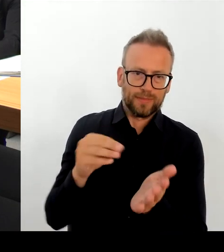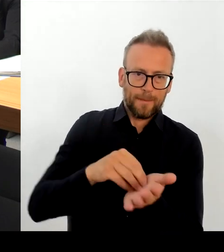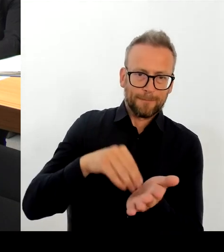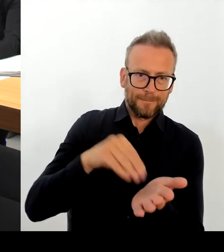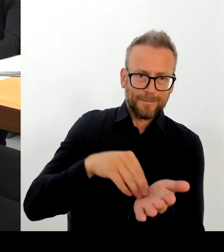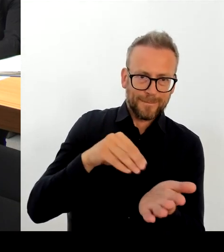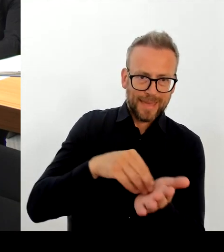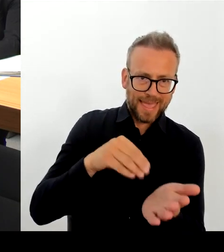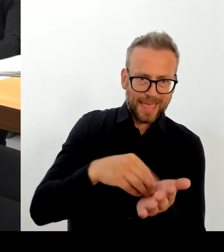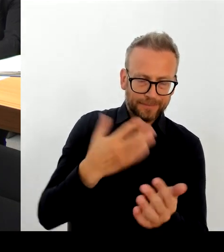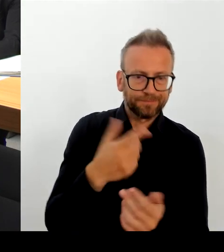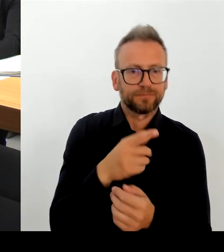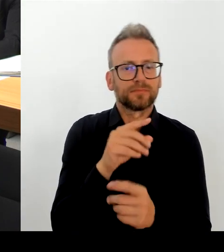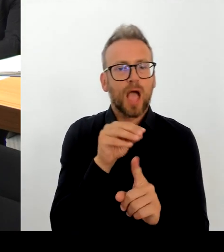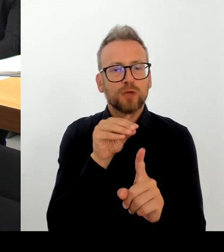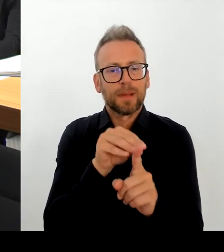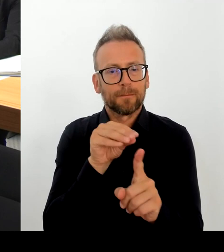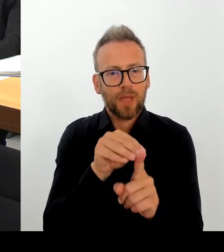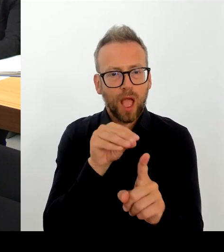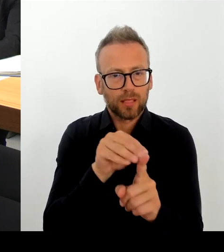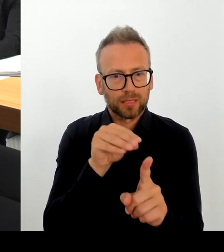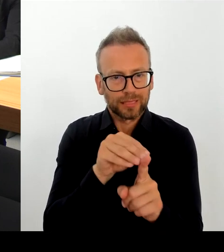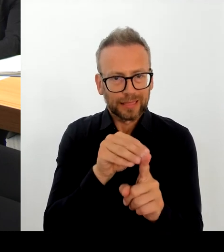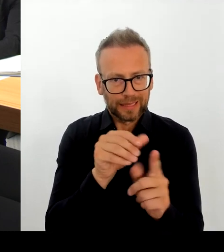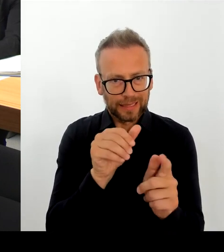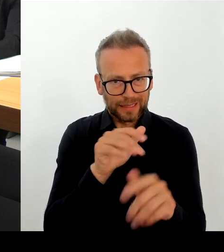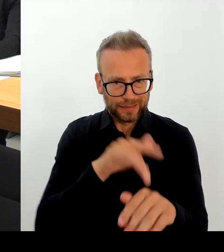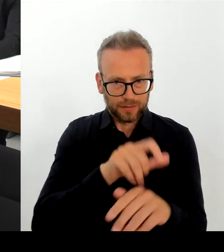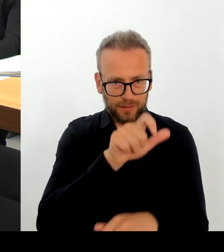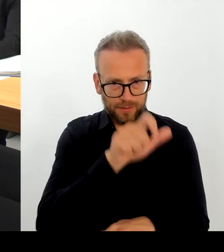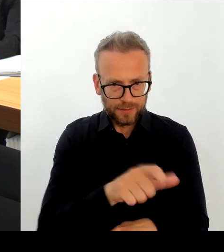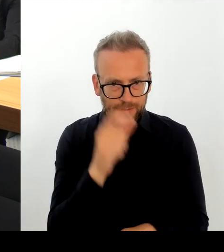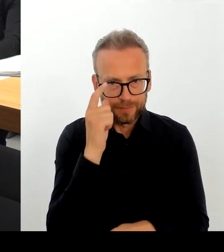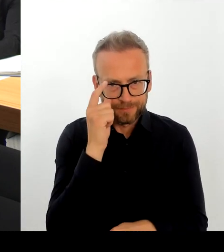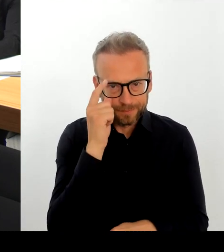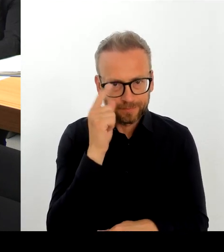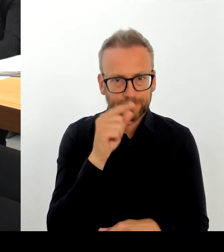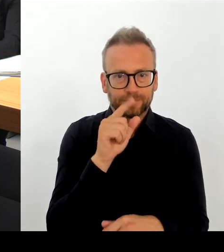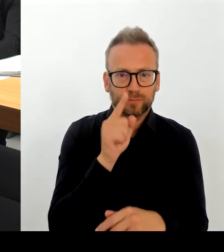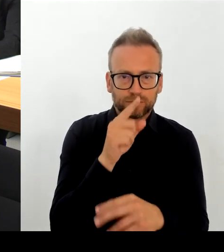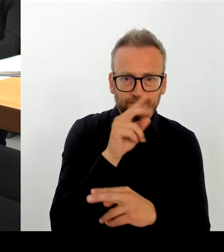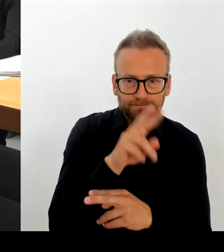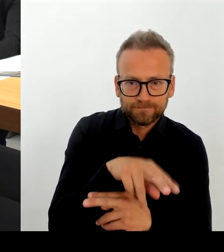Wir haben natürlich aktiv und beratend auch die Präventionsbereiche